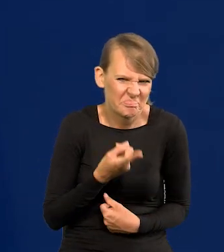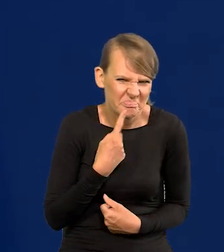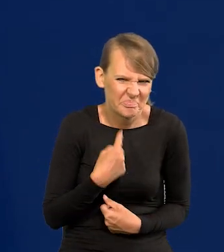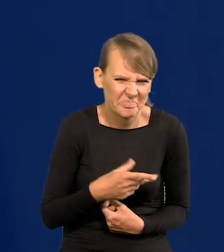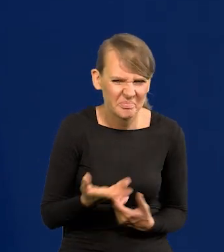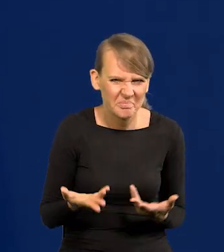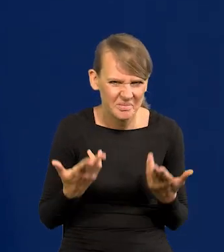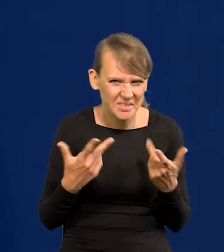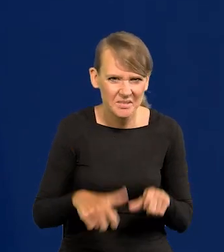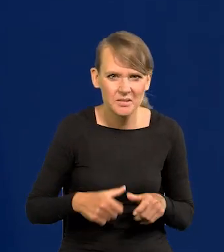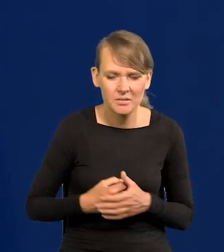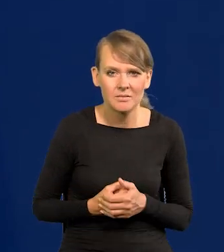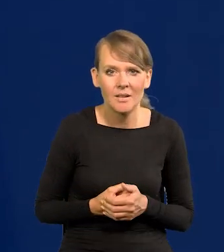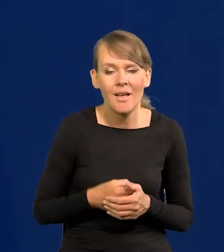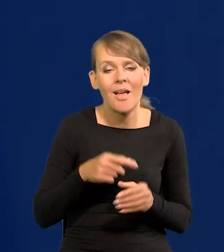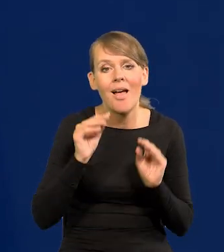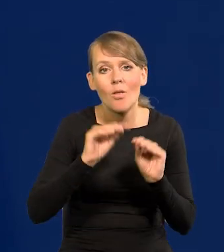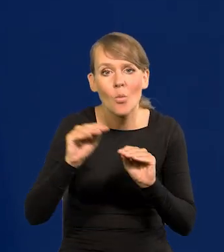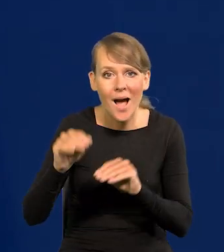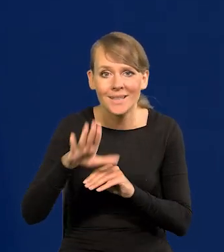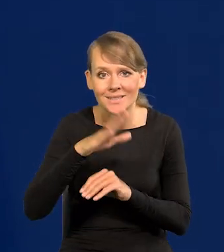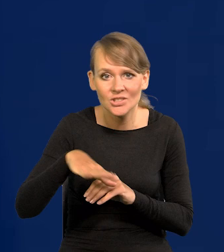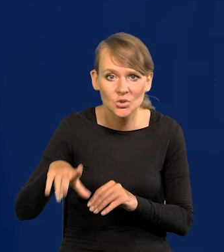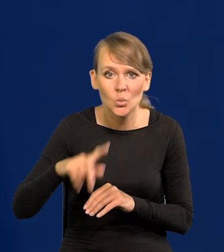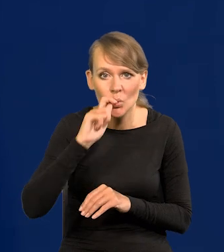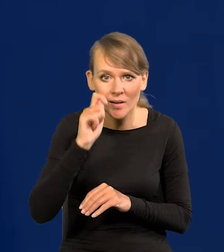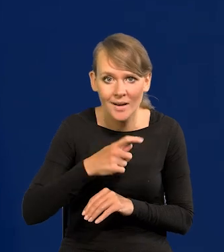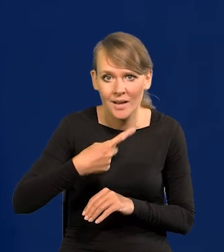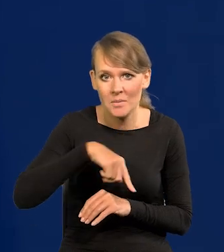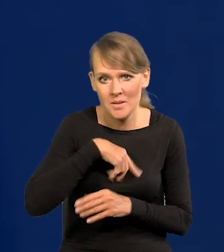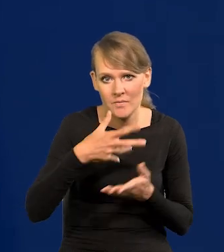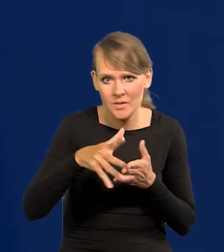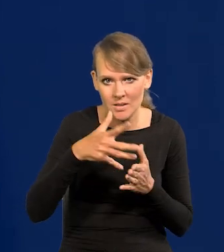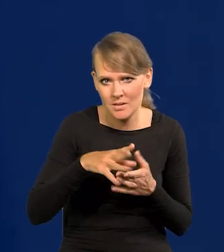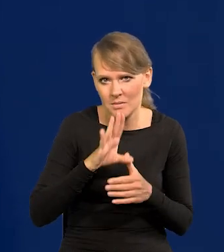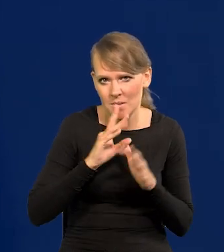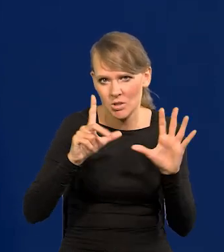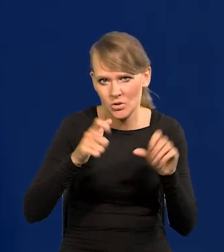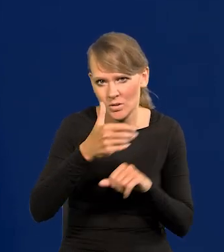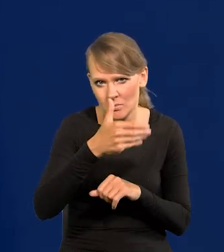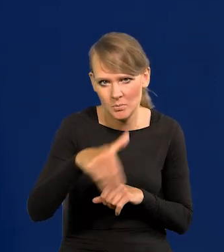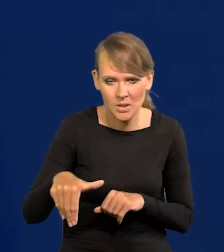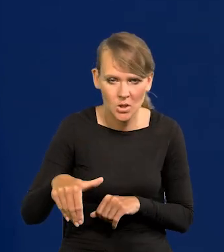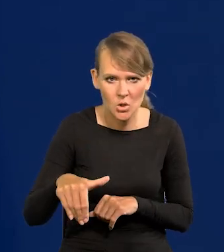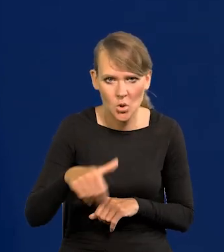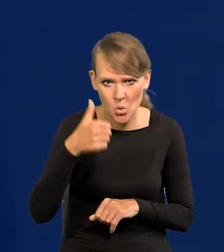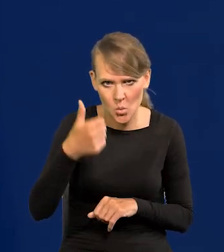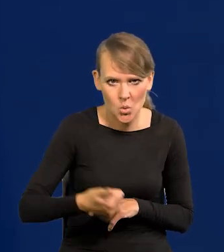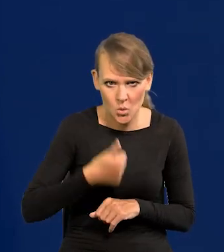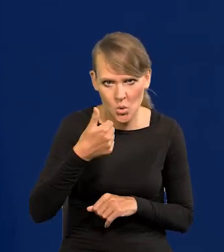My na samą edukację dzieci z Ukrainy wydajemy chyba ponad 700 milionów rocznie,